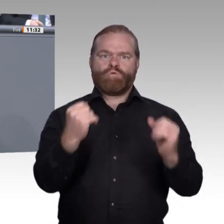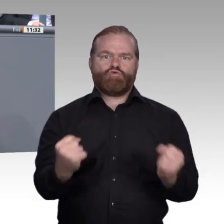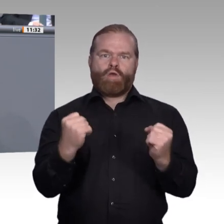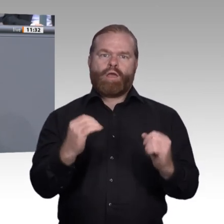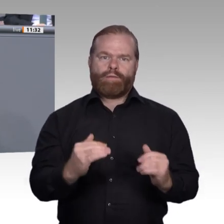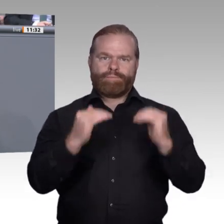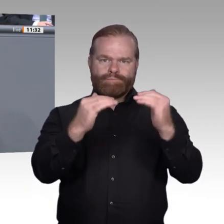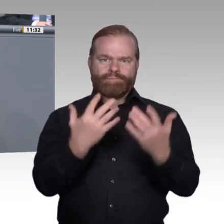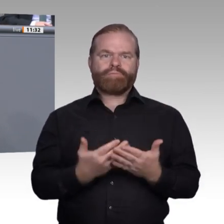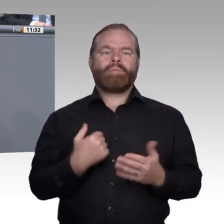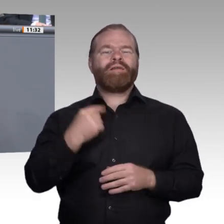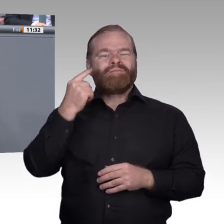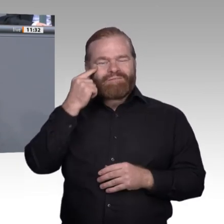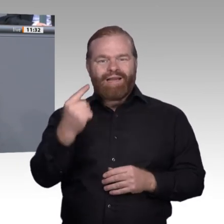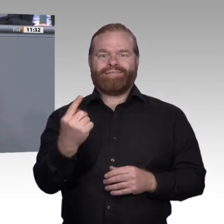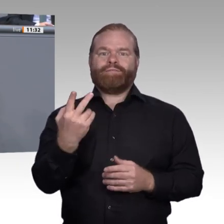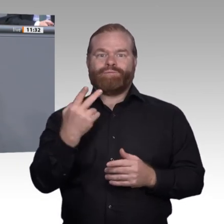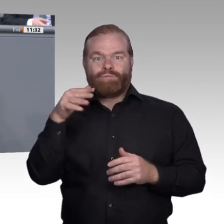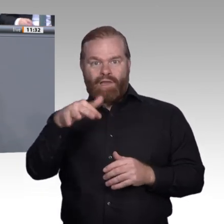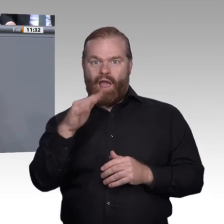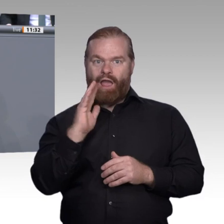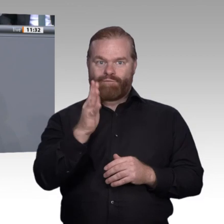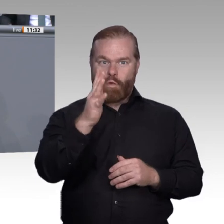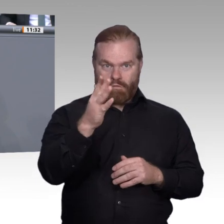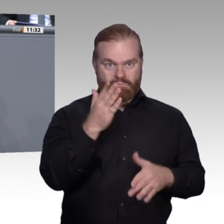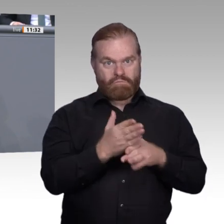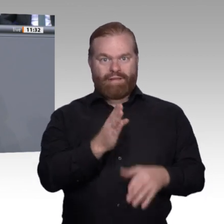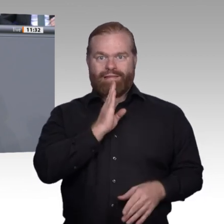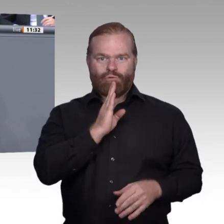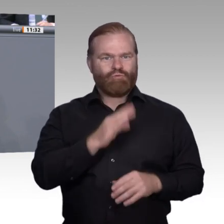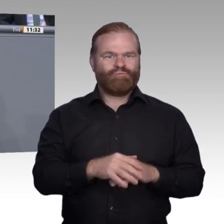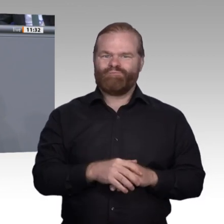habe, nämlich bei dem Idealbild der Zukunft der beruflichen Bildung und wie ich es sehe.